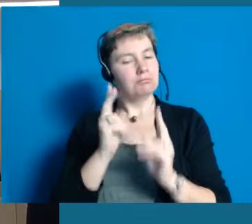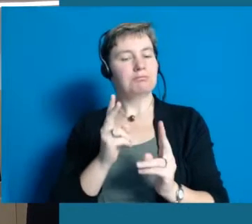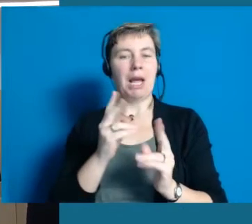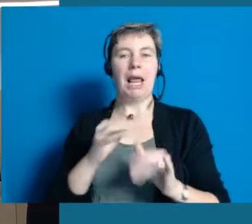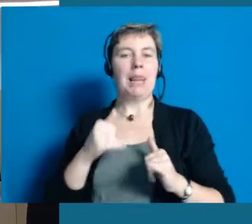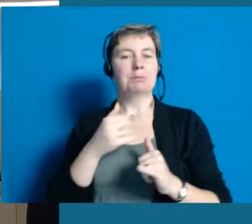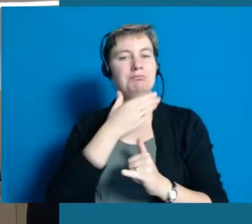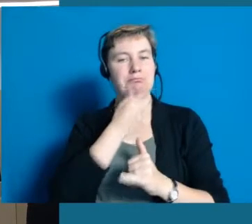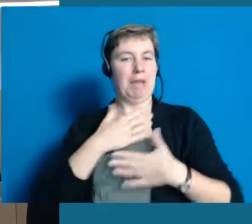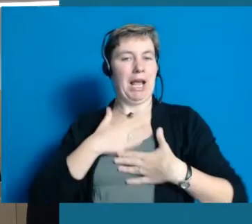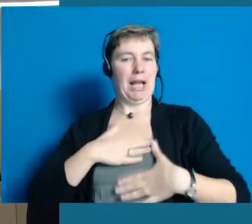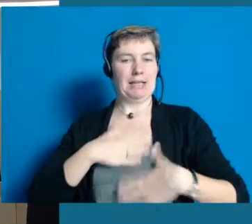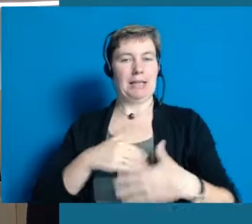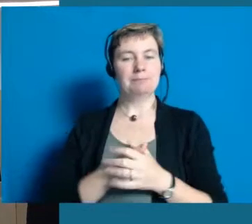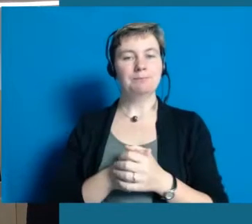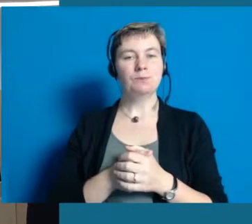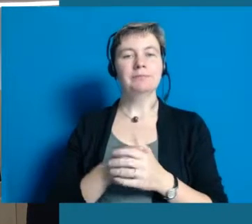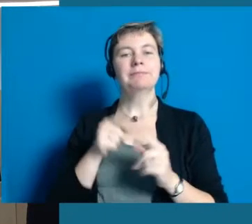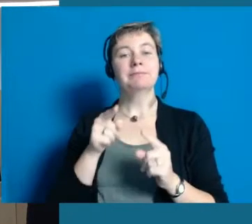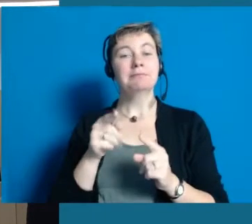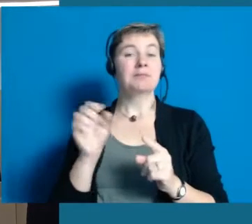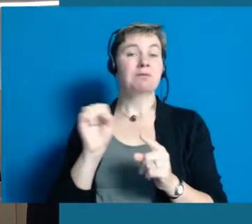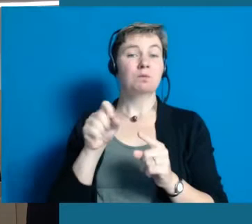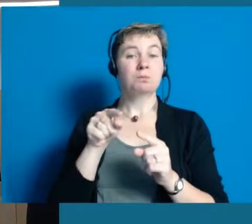in der man wirklich gut leben kann und das liegt natürlich auch daran,